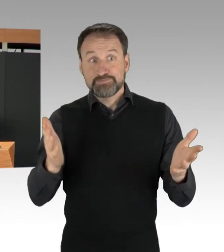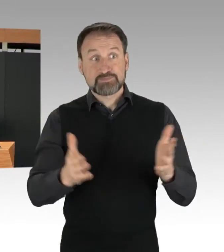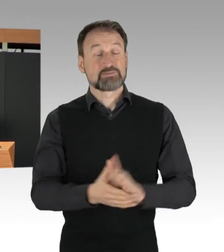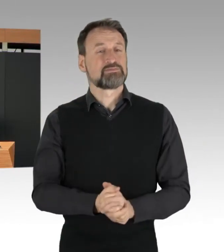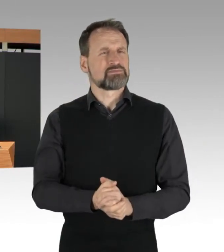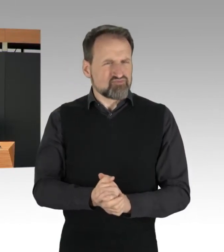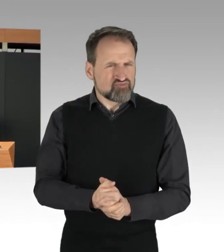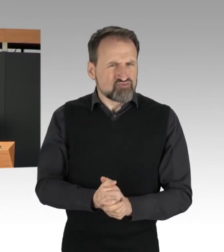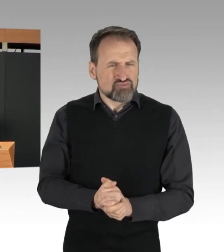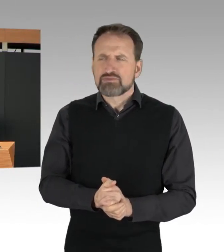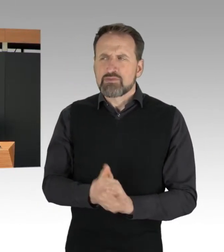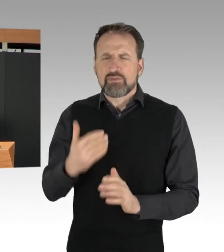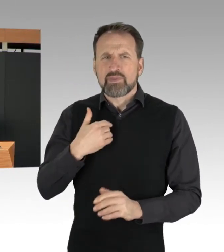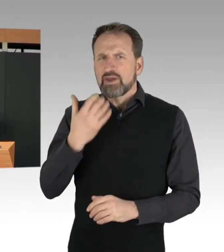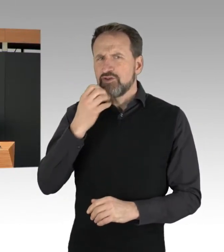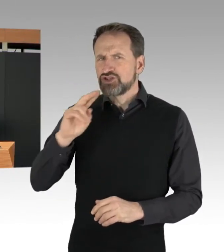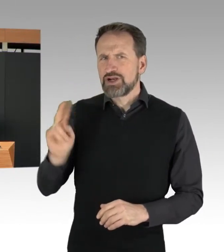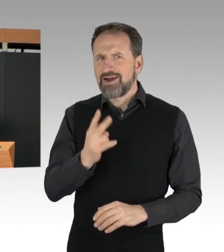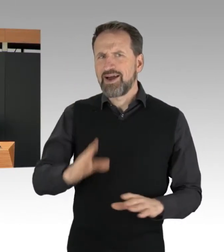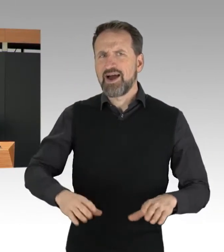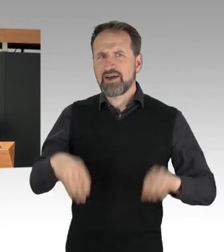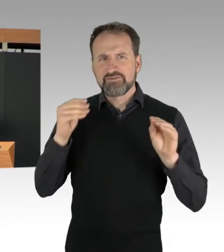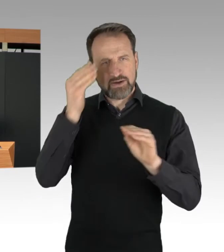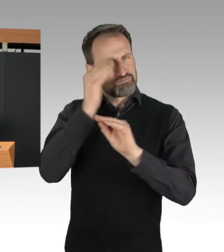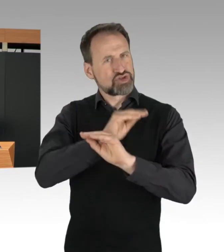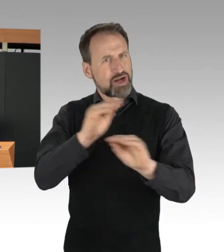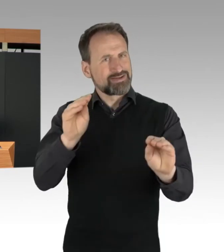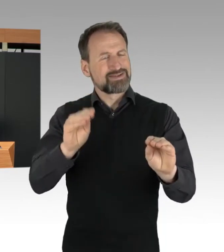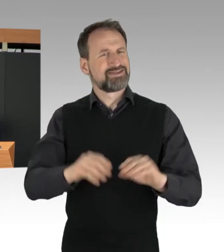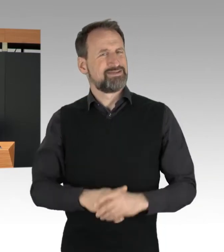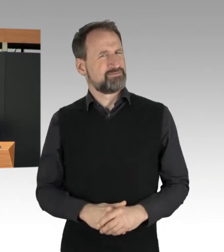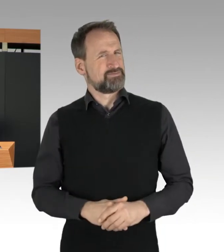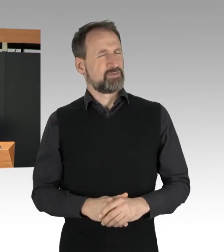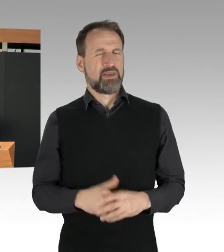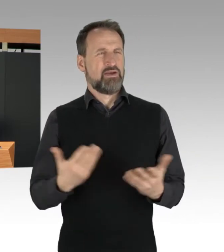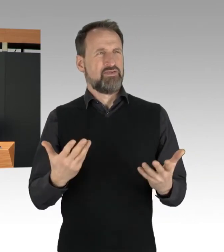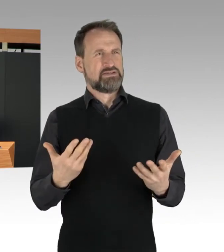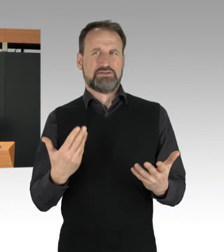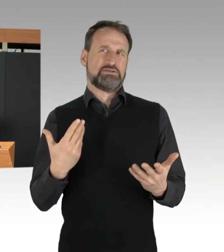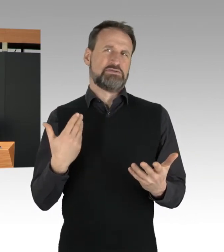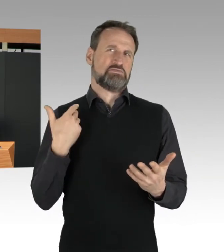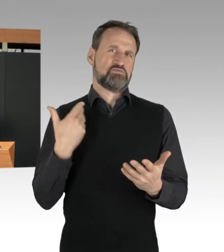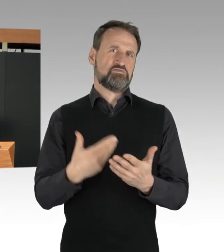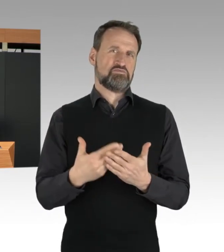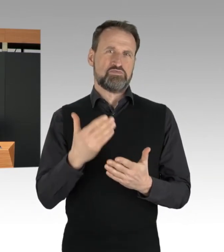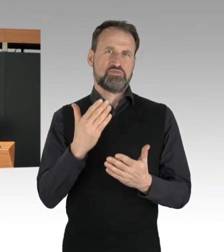lassen Sie mich schon anfangs sagen, dass das, was wir seit mehr als zwei Wochen